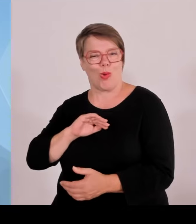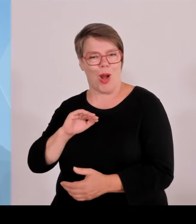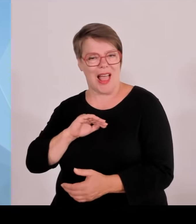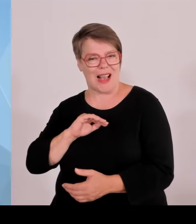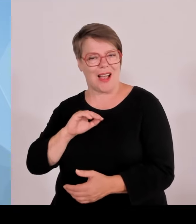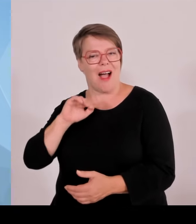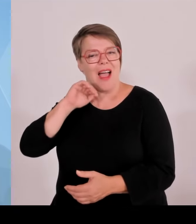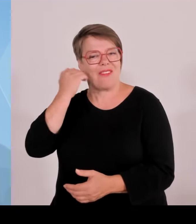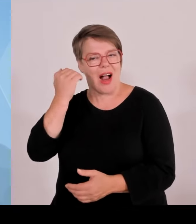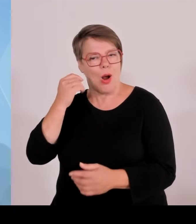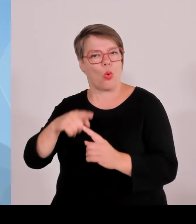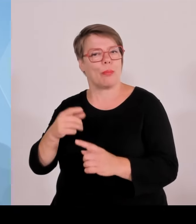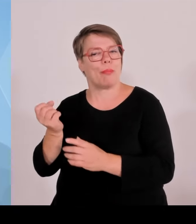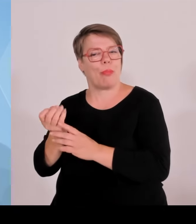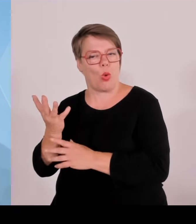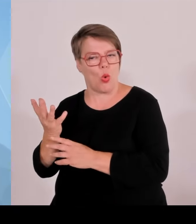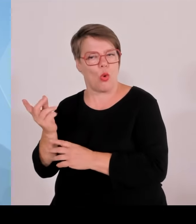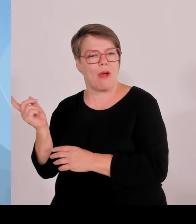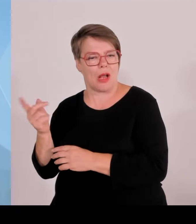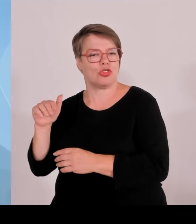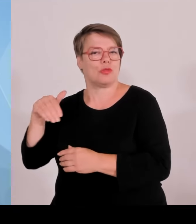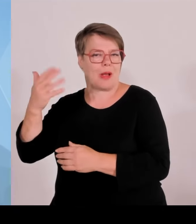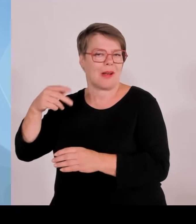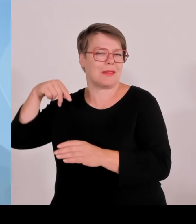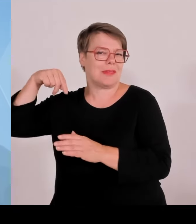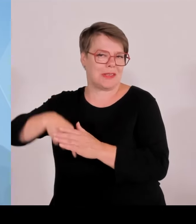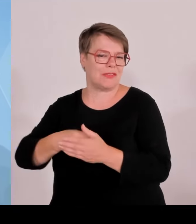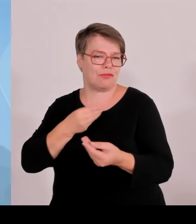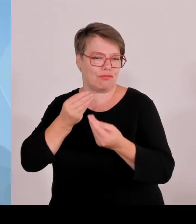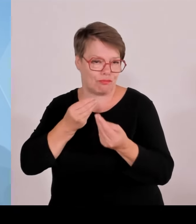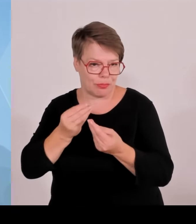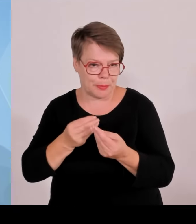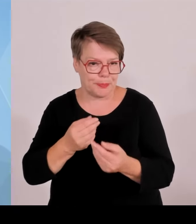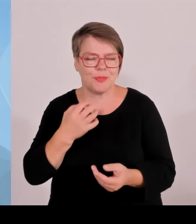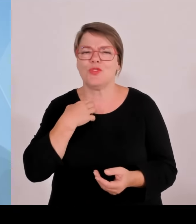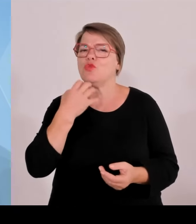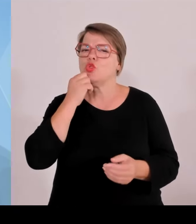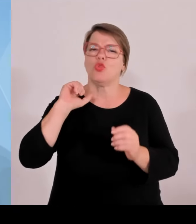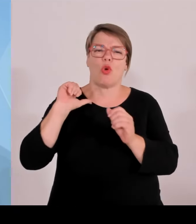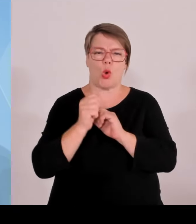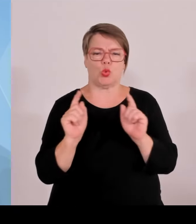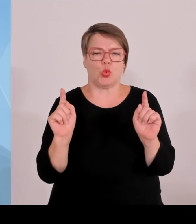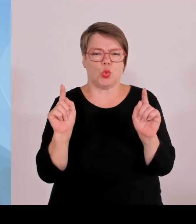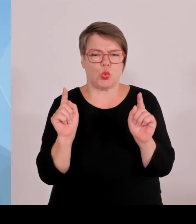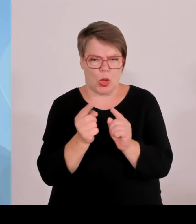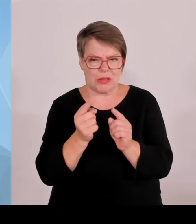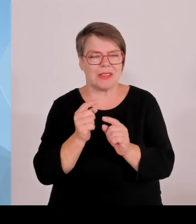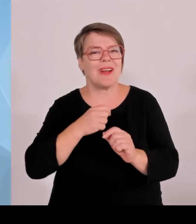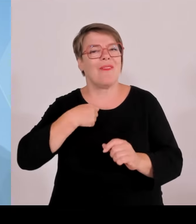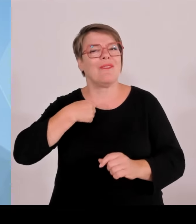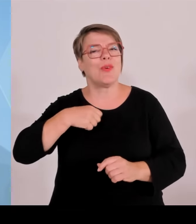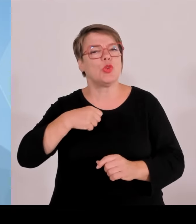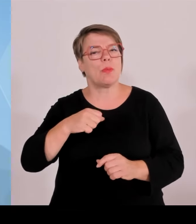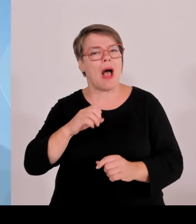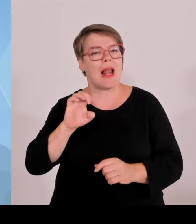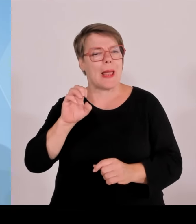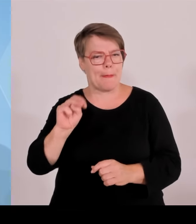Bayern betrifft und die Aktivitäten in Bayern betrifft und die Homepages der Einzelnen. Die Basecamps der einzelnen Mannschaften, die in Bayern